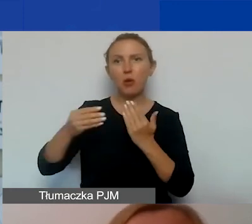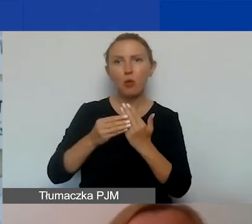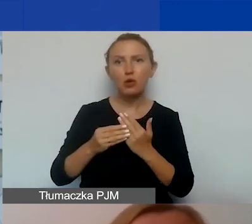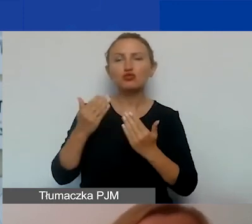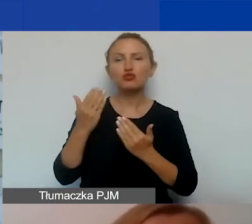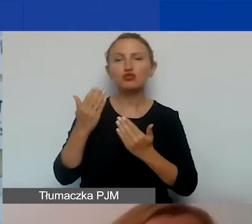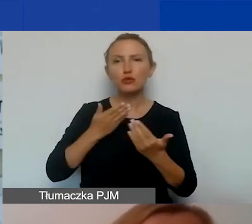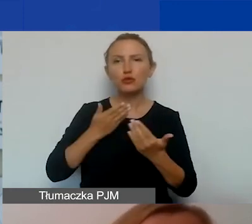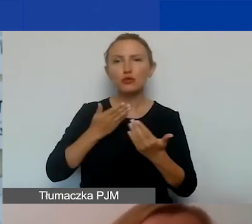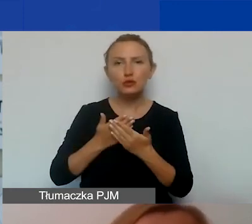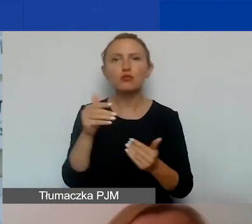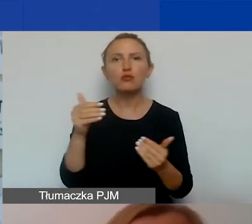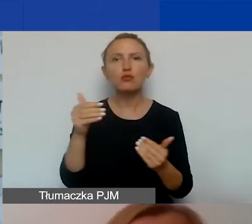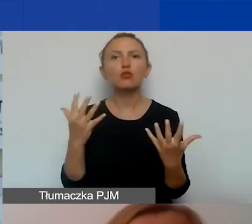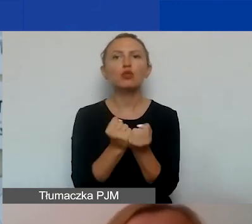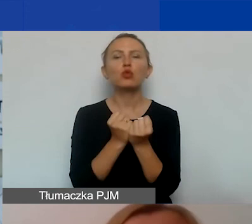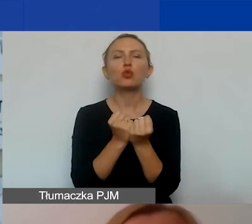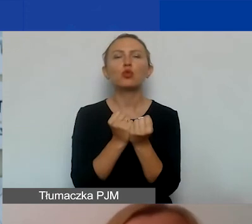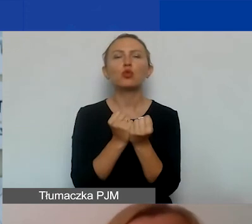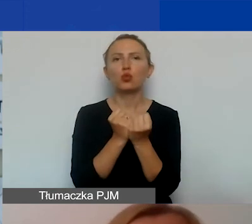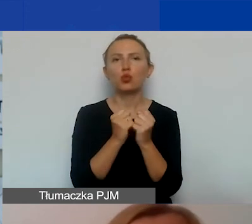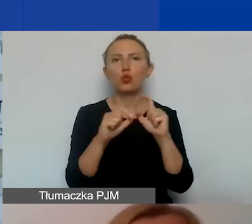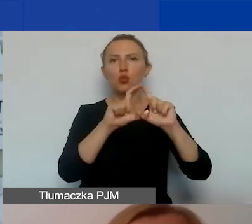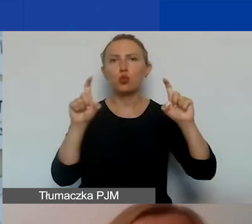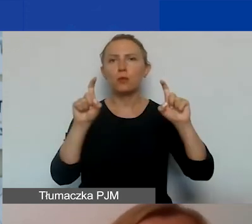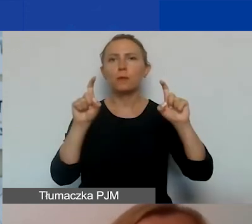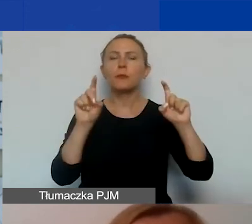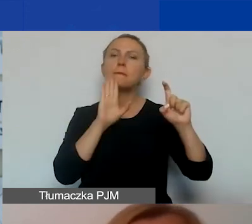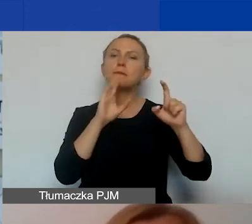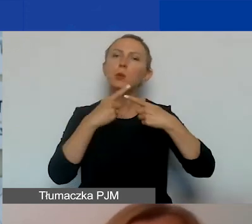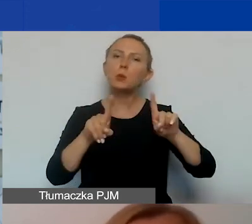Możecie znaleźć go w postaci takiego krótkiego scenariusza,